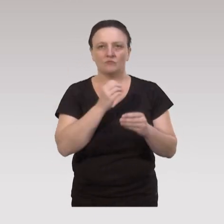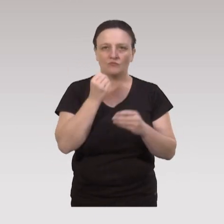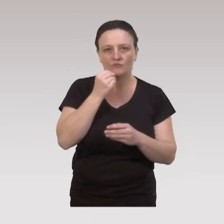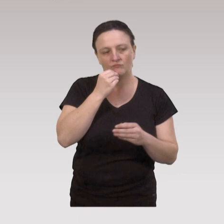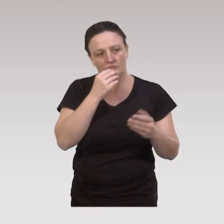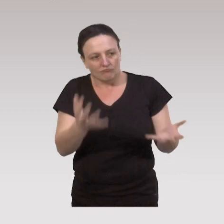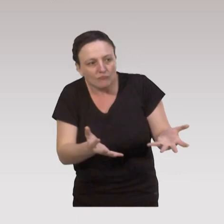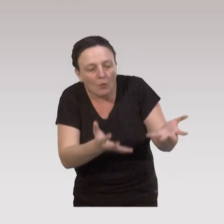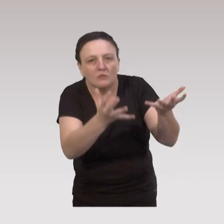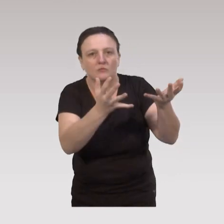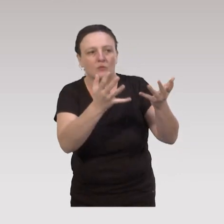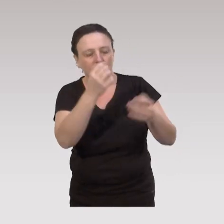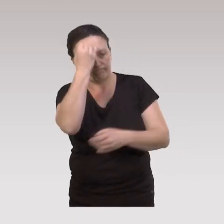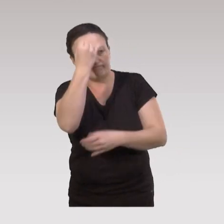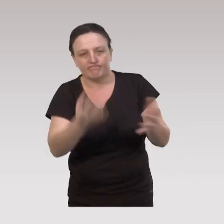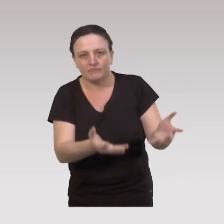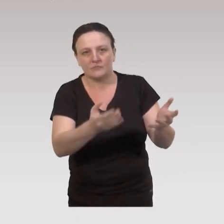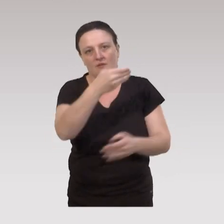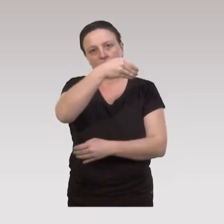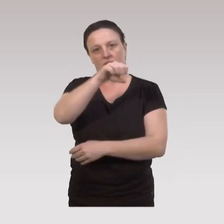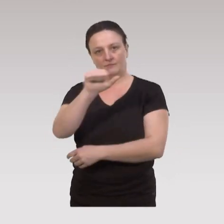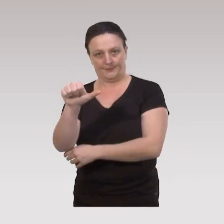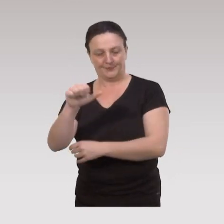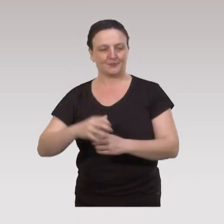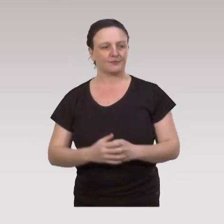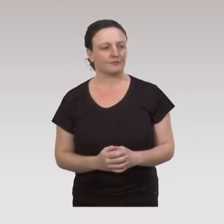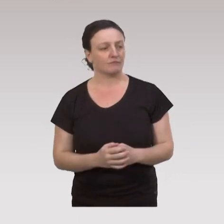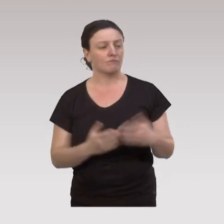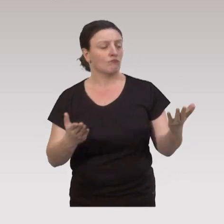en particulier sous l’initiative et l’impulsion de la Mutualité Sociale Agricole.